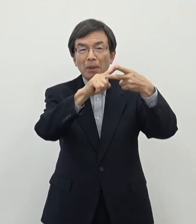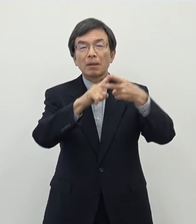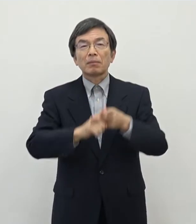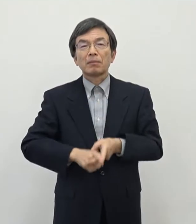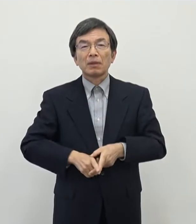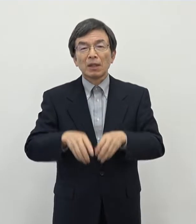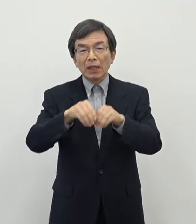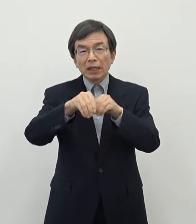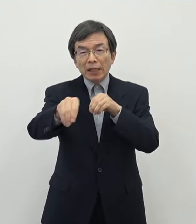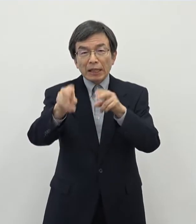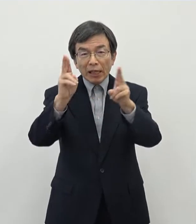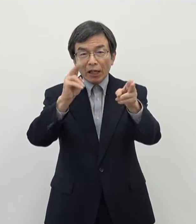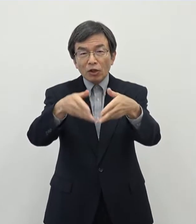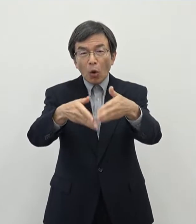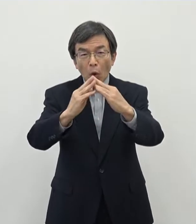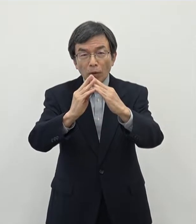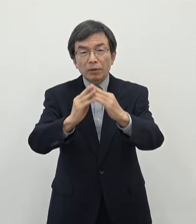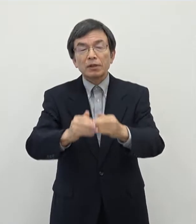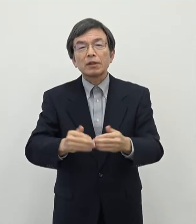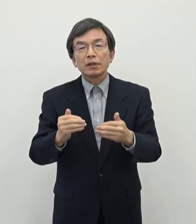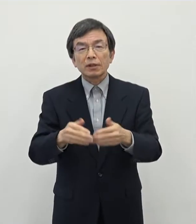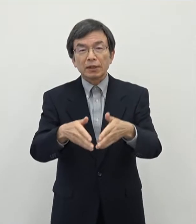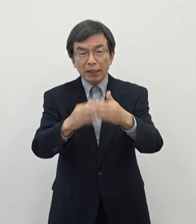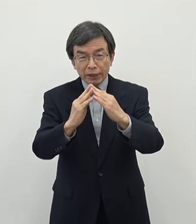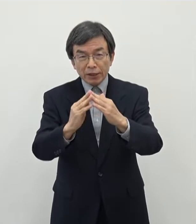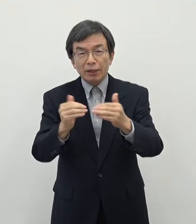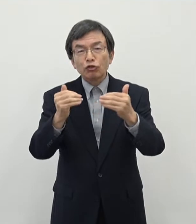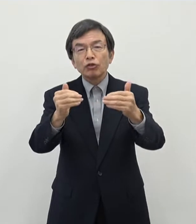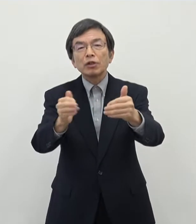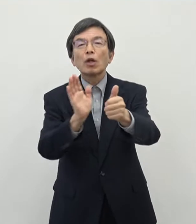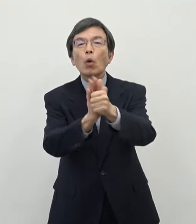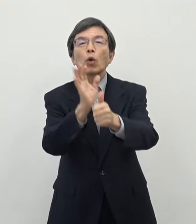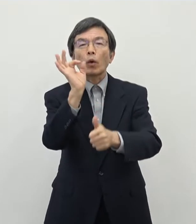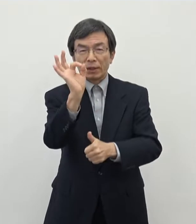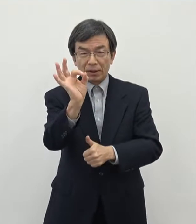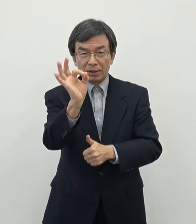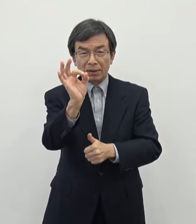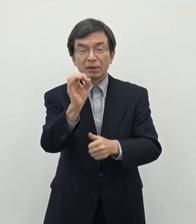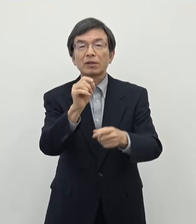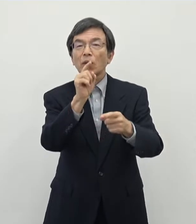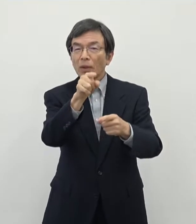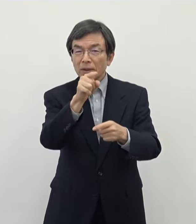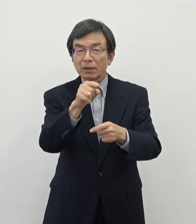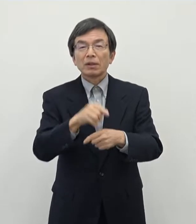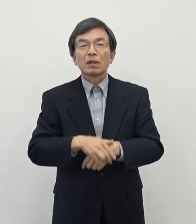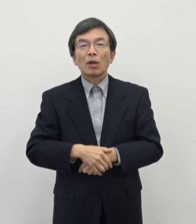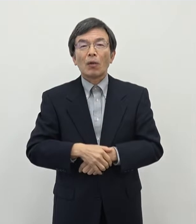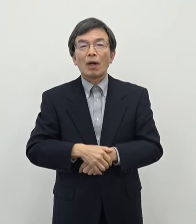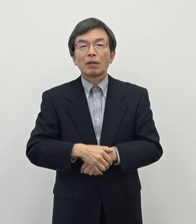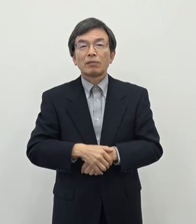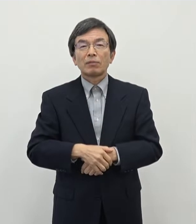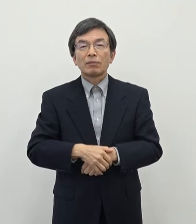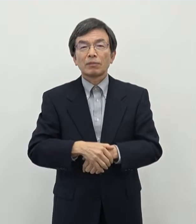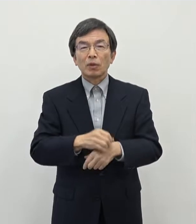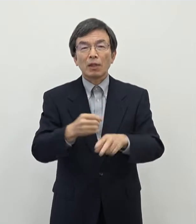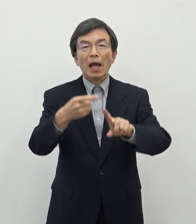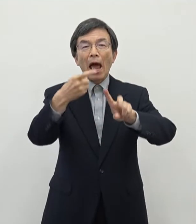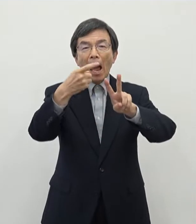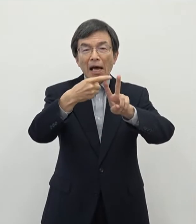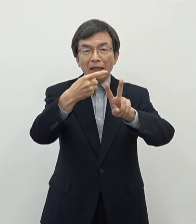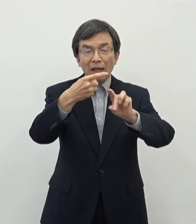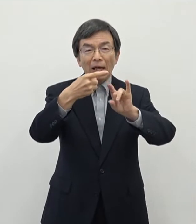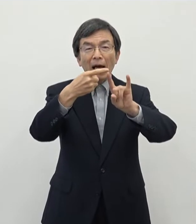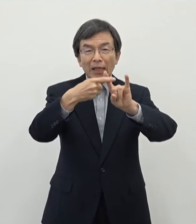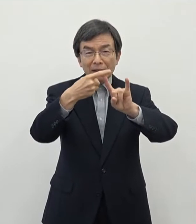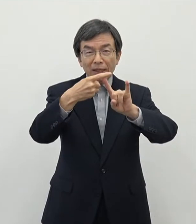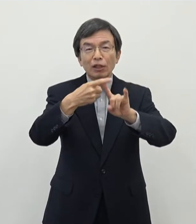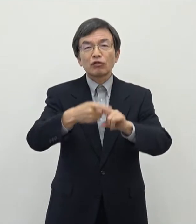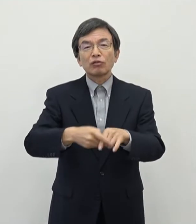設置推進補助金というものでございます これについてはですね 特にIT・クリエイティブ関係の大企業さん